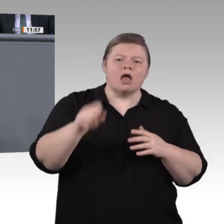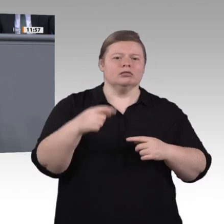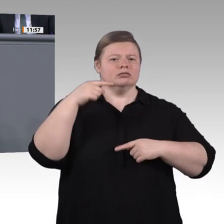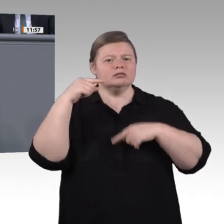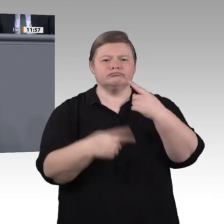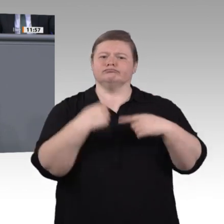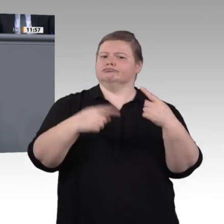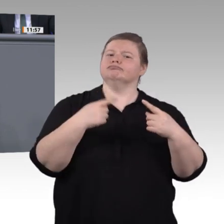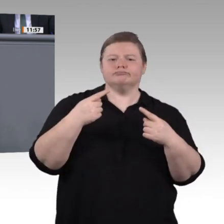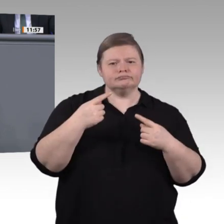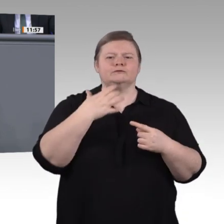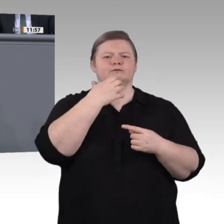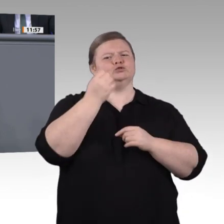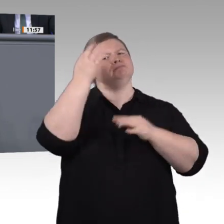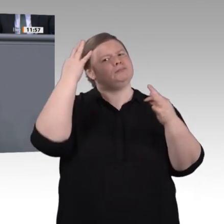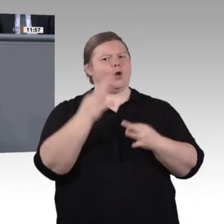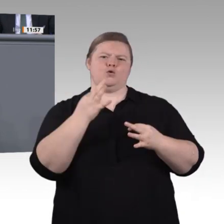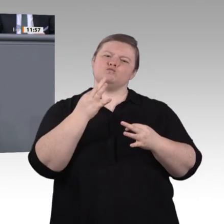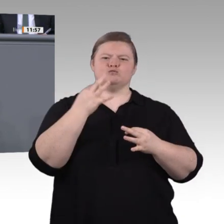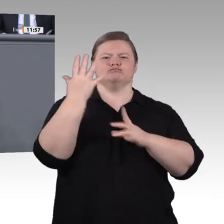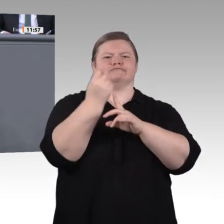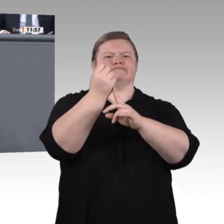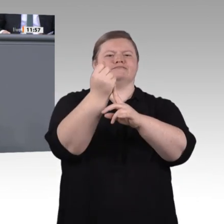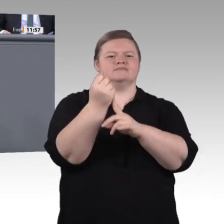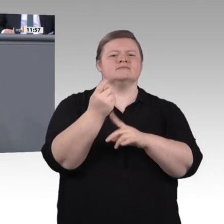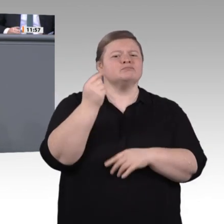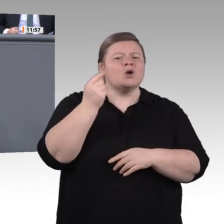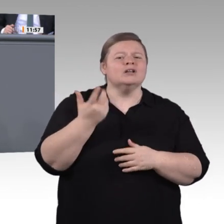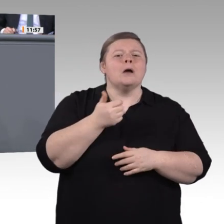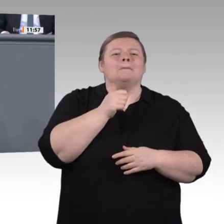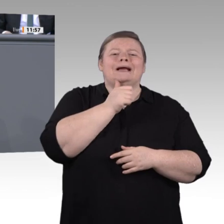sind der Schlüssel zum Bildungserfolg. Werben wir also um die Besten für den Schuldienst.